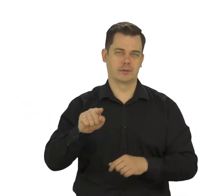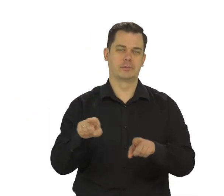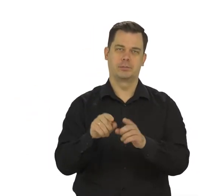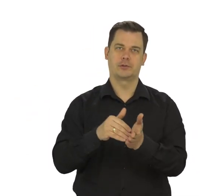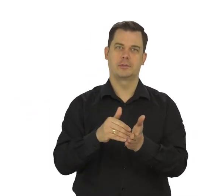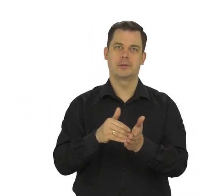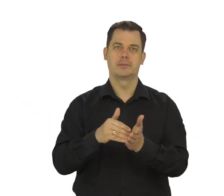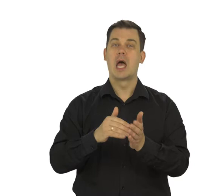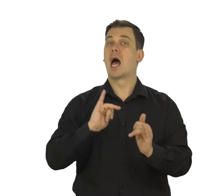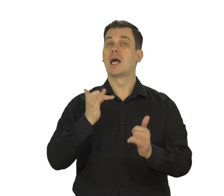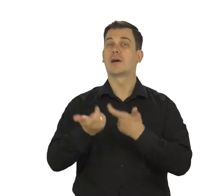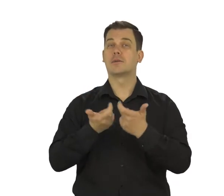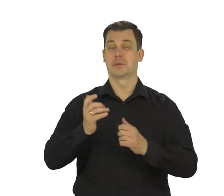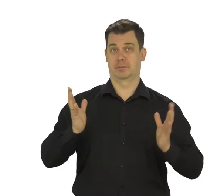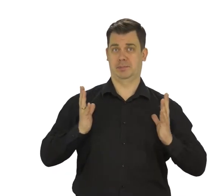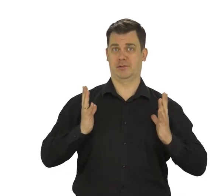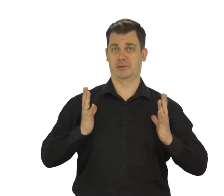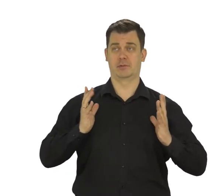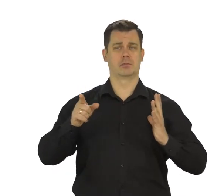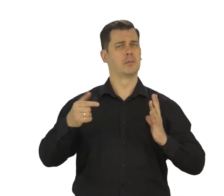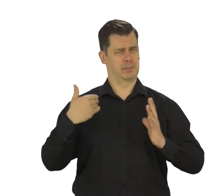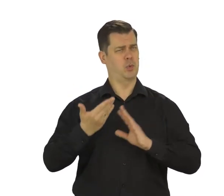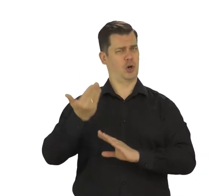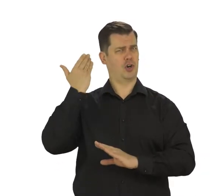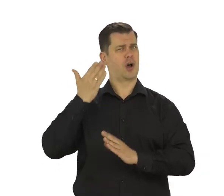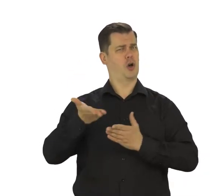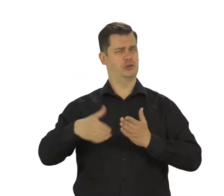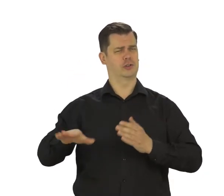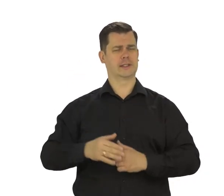O tym, jak stworzyć bezpieczne hasło opowiadaliśmy w innym filmie.